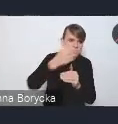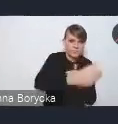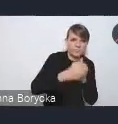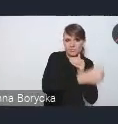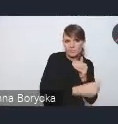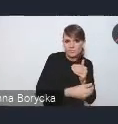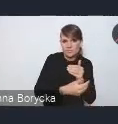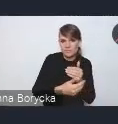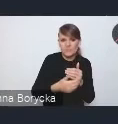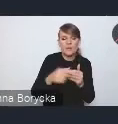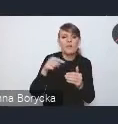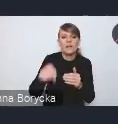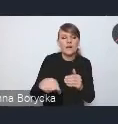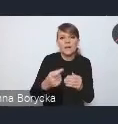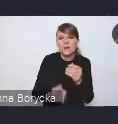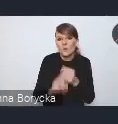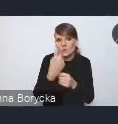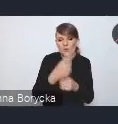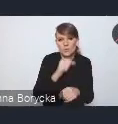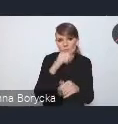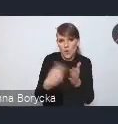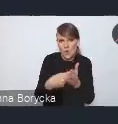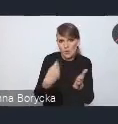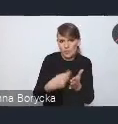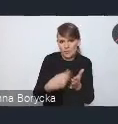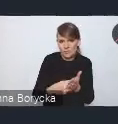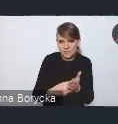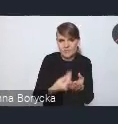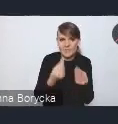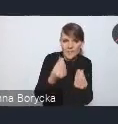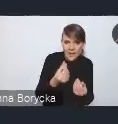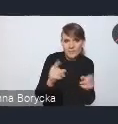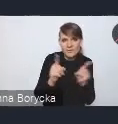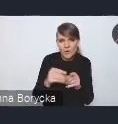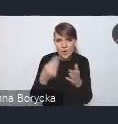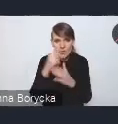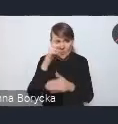pociąga za sobą duże koszty przede wszystkim ekonomiczne, ale także społeczne i środowiskowe.